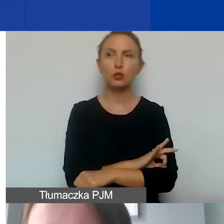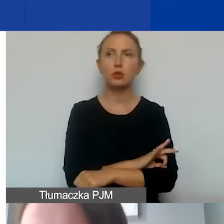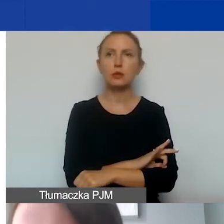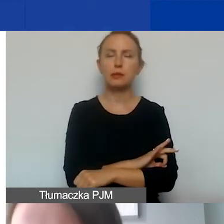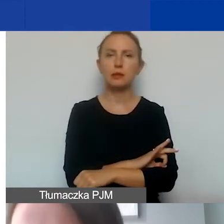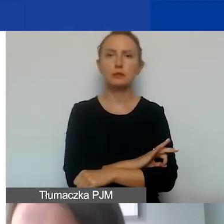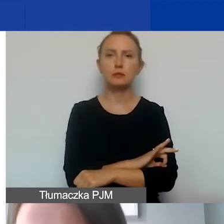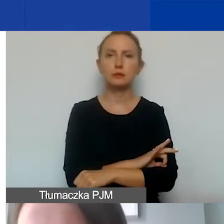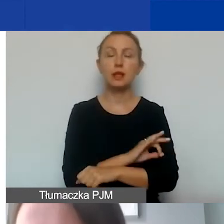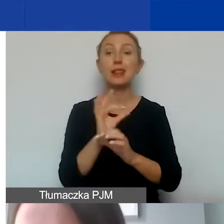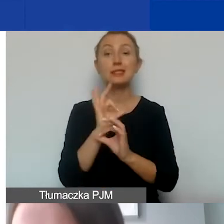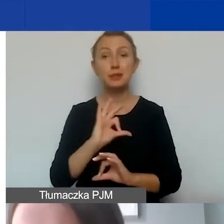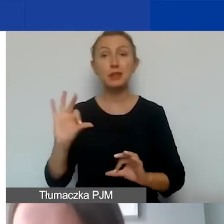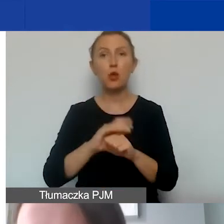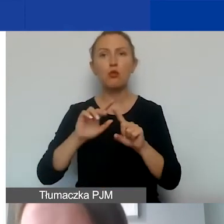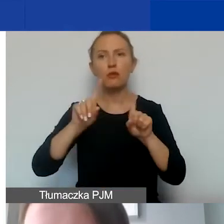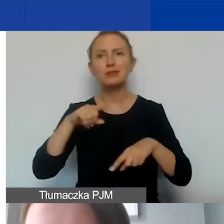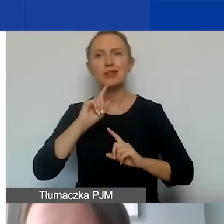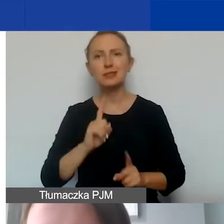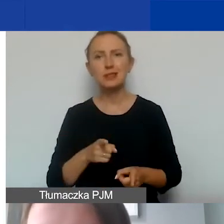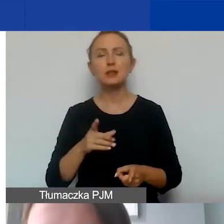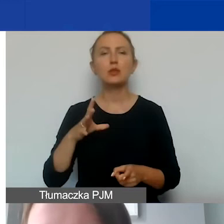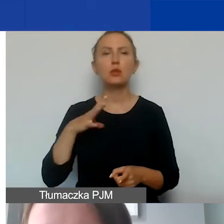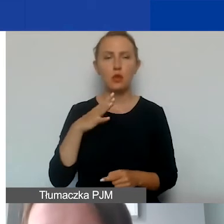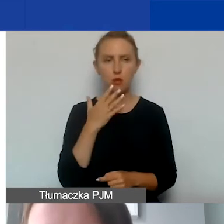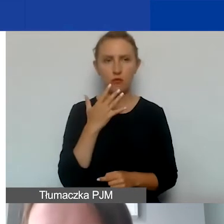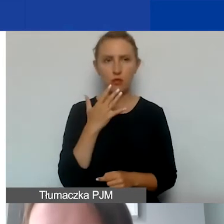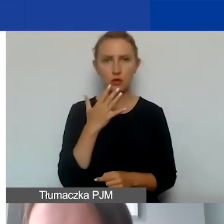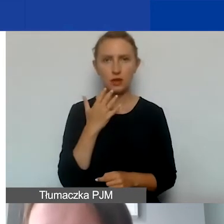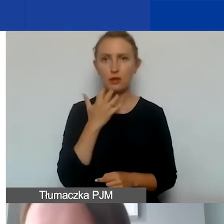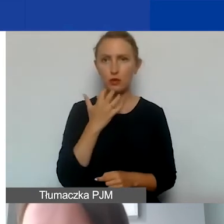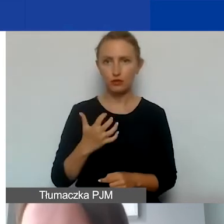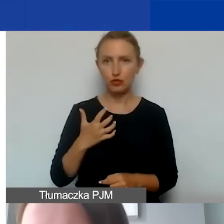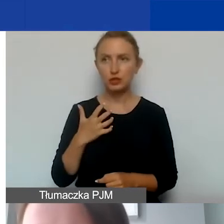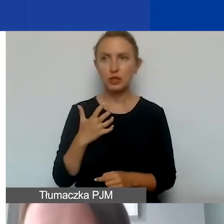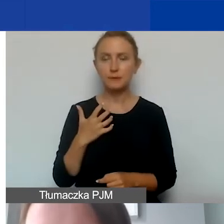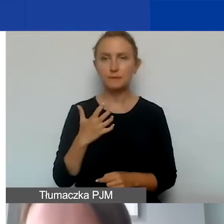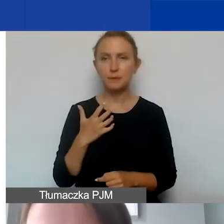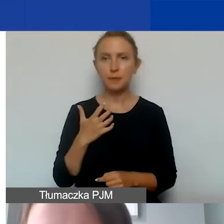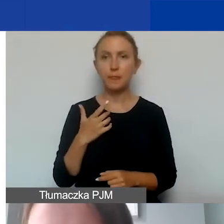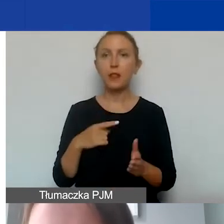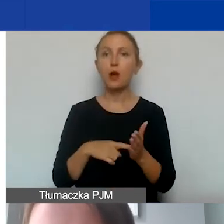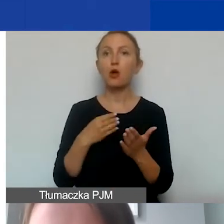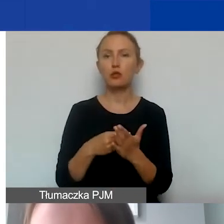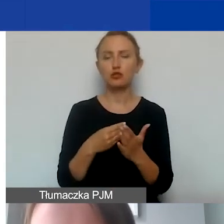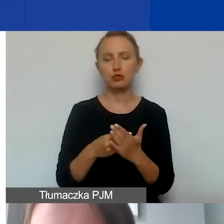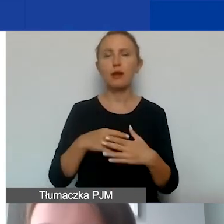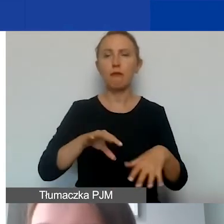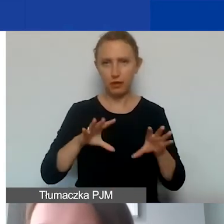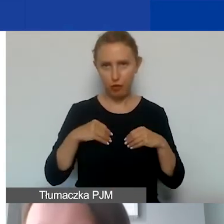także specjalistyczne umowy-zlecenia, o których wspominałam wcześniej - są to koszty kwalifikowane.